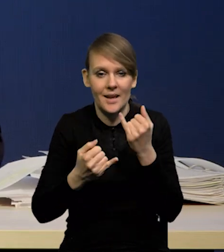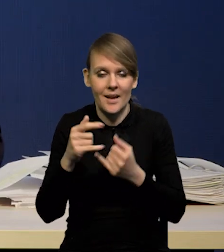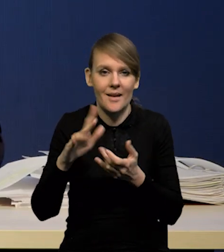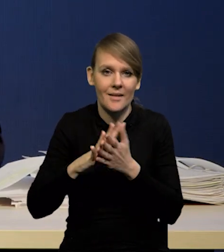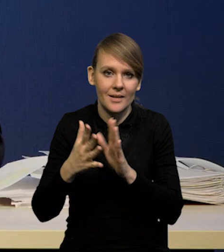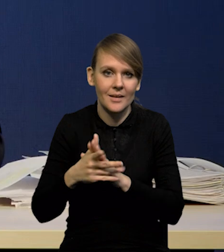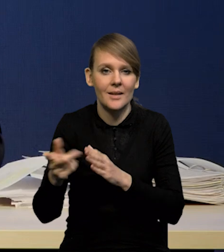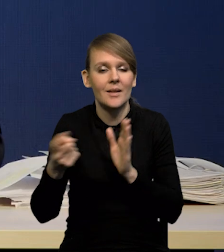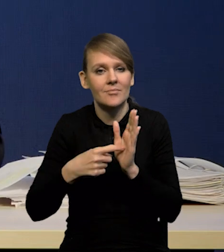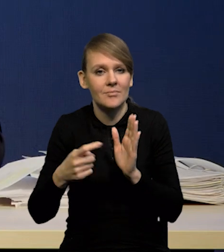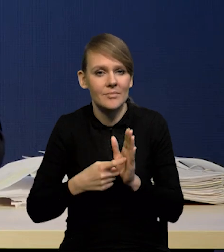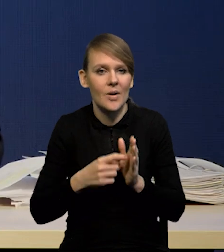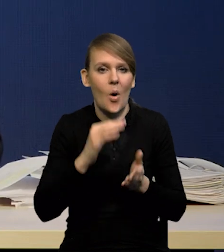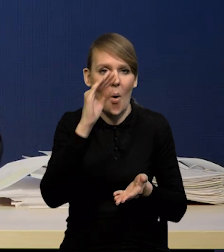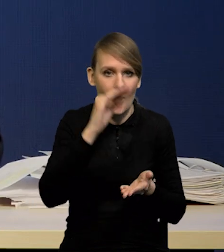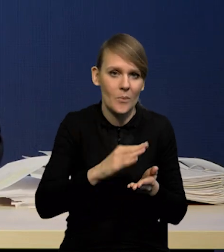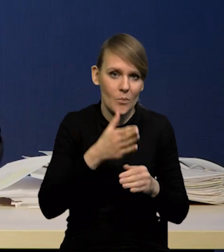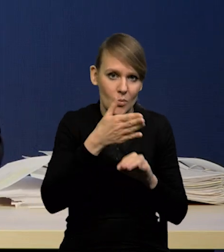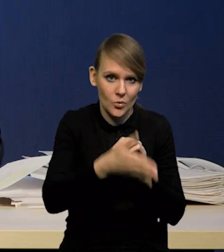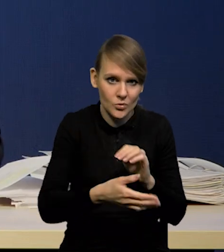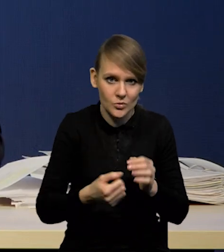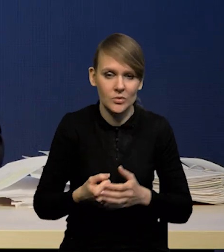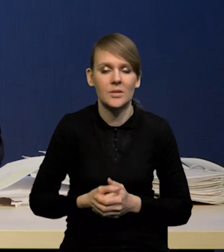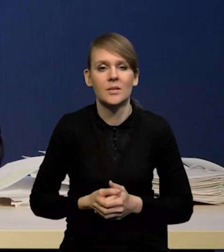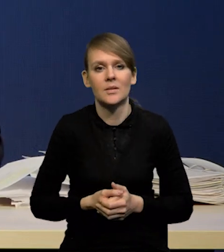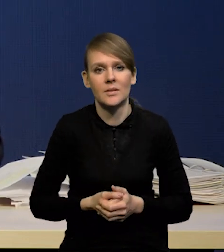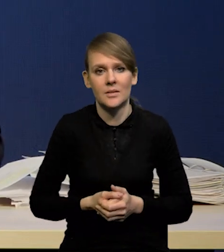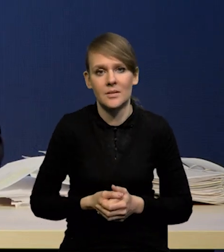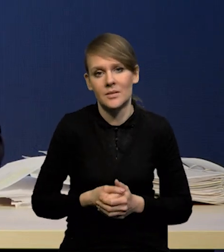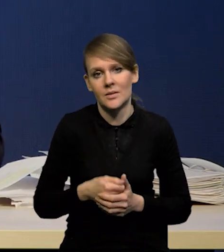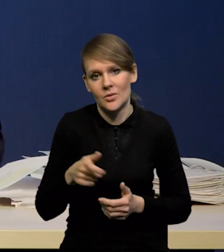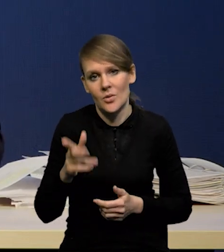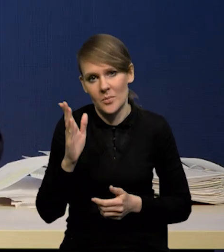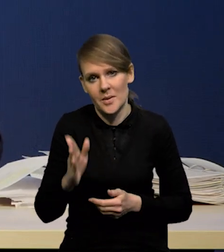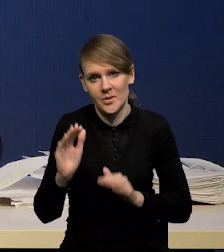że obniżki będą później, no to to wyżej będzie mniej wyżej,